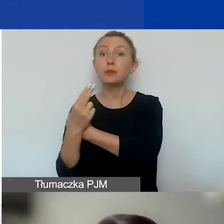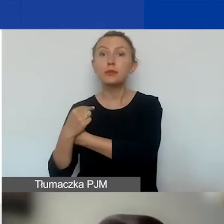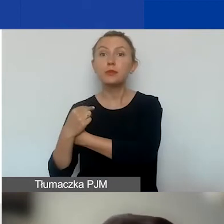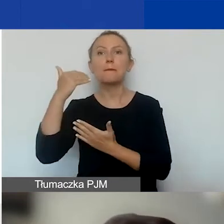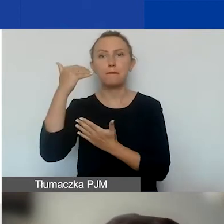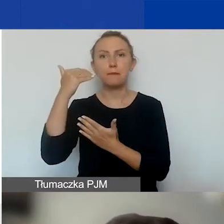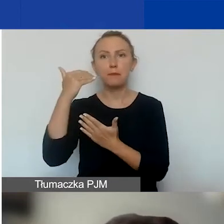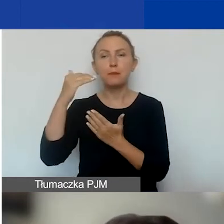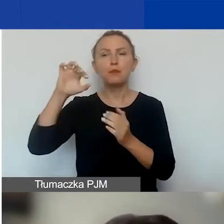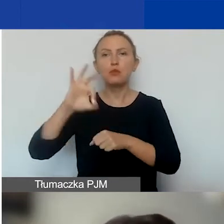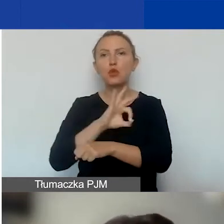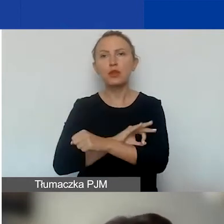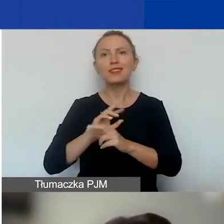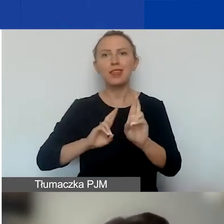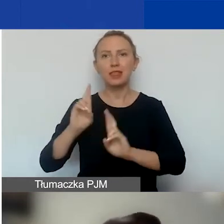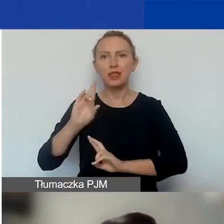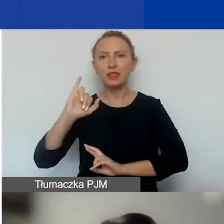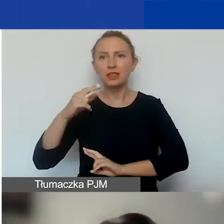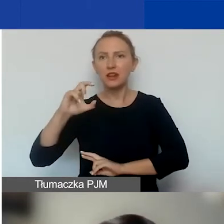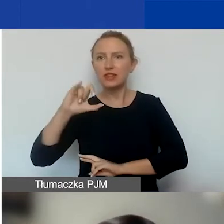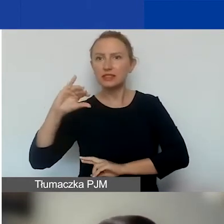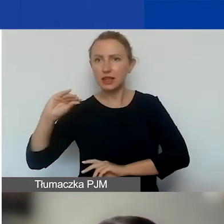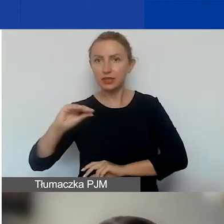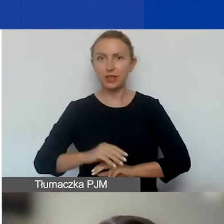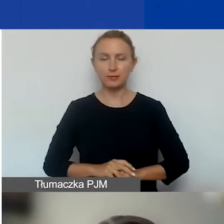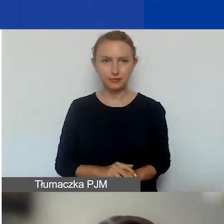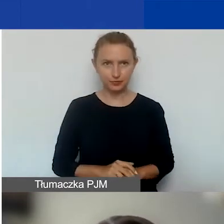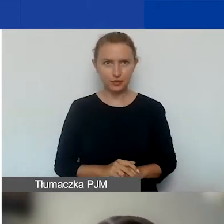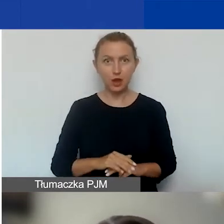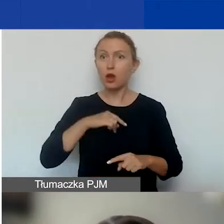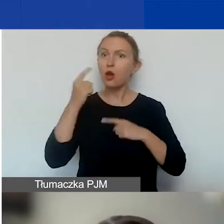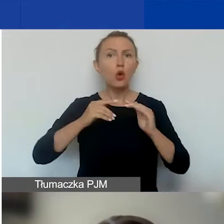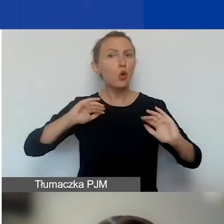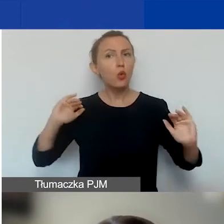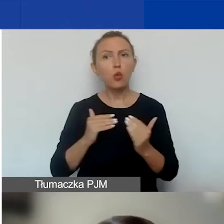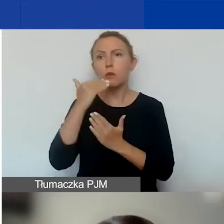właśnie w ramach tego programu. Opowiem bardzo krótko o programie.